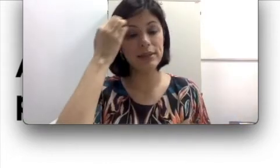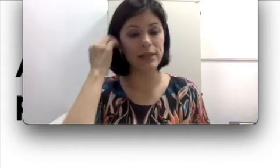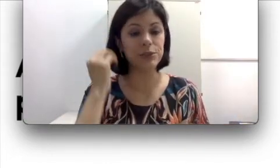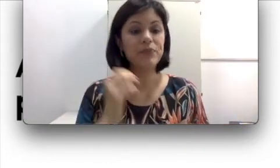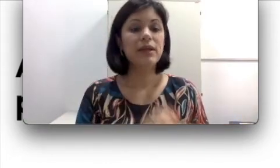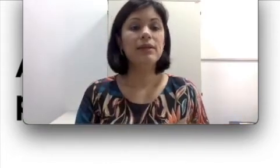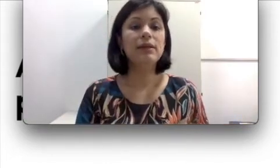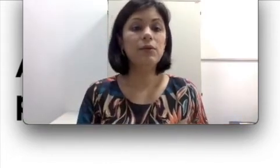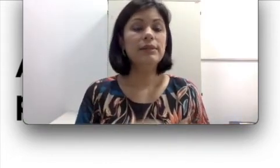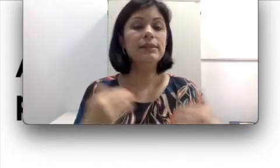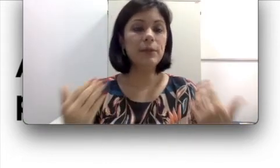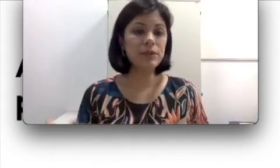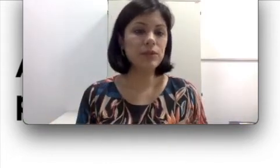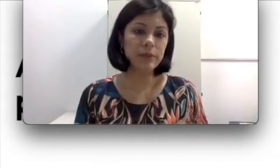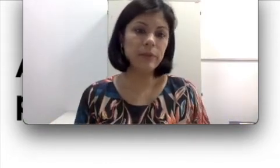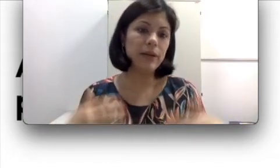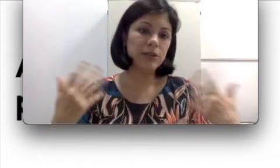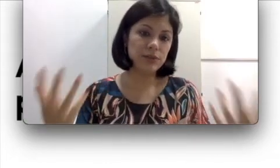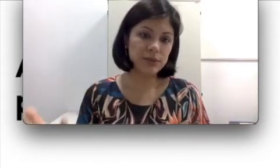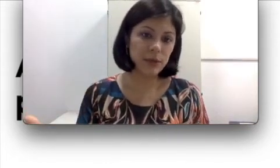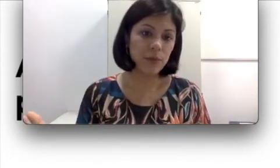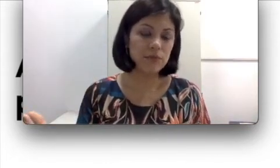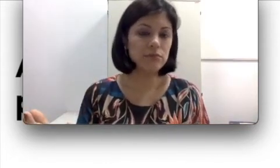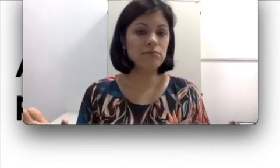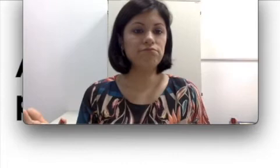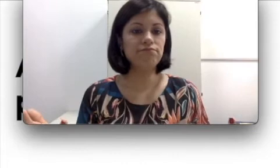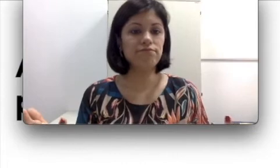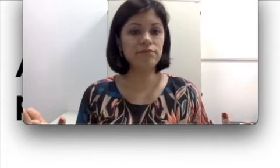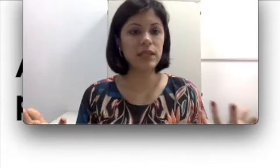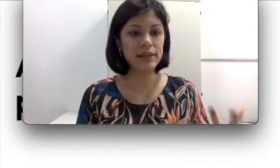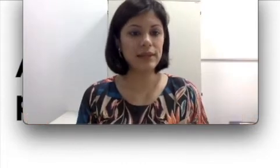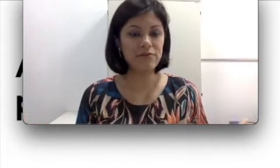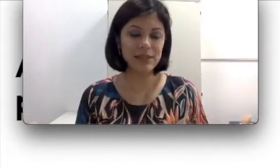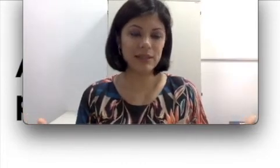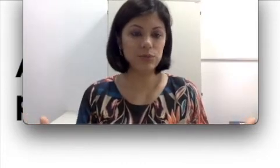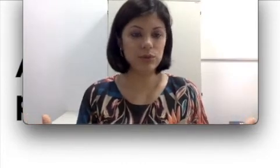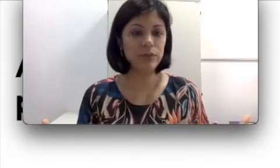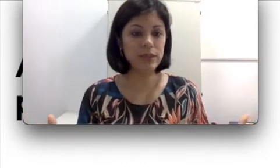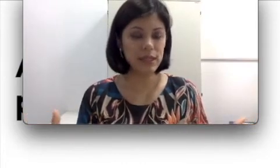Então se a pessoa também perde a audição na fase adulta, por exemplo, ela já adquiriu